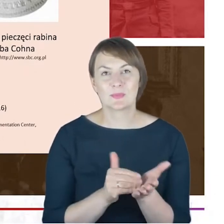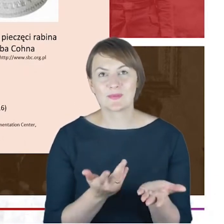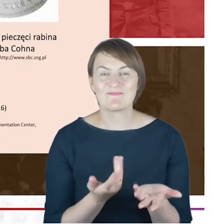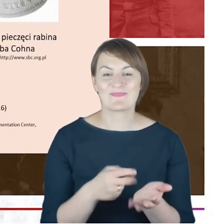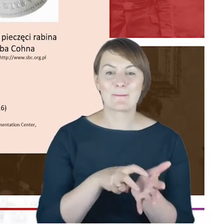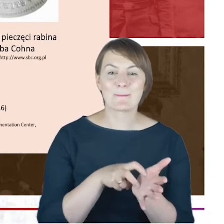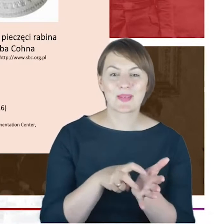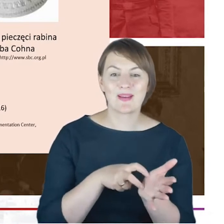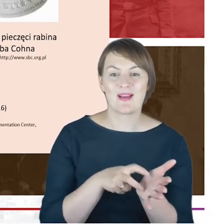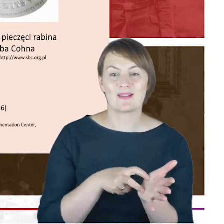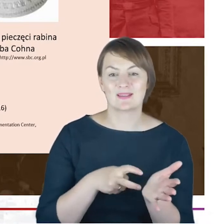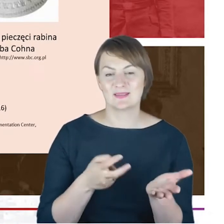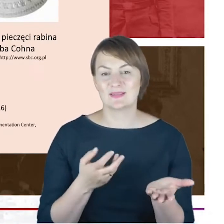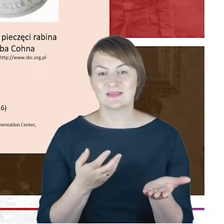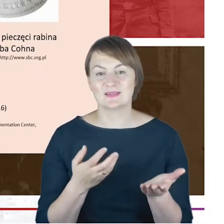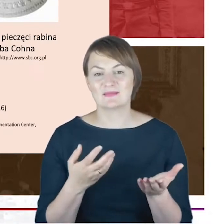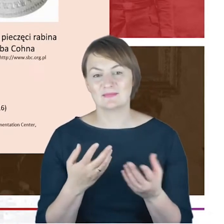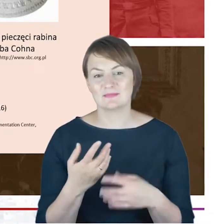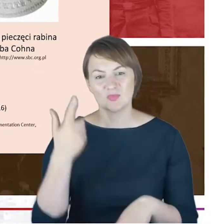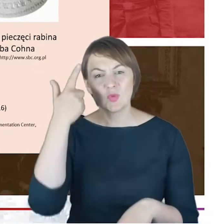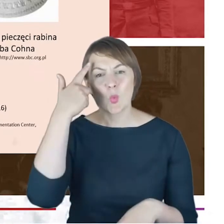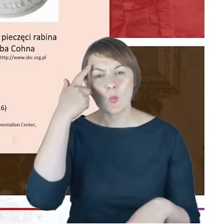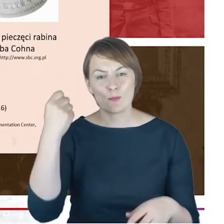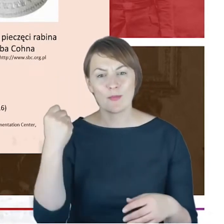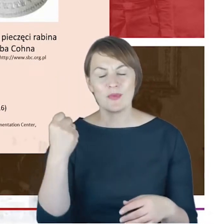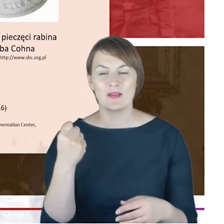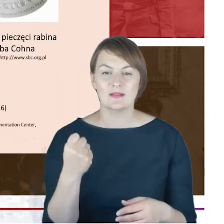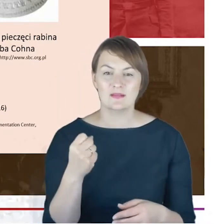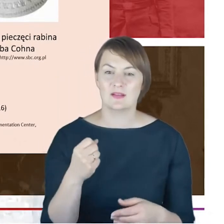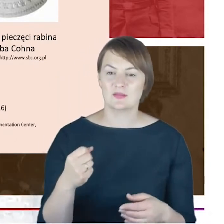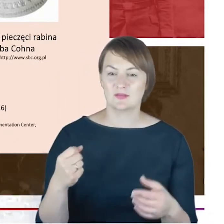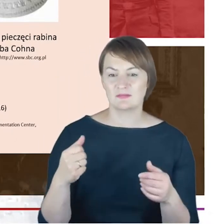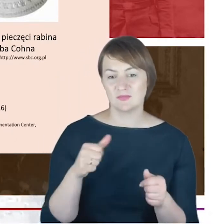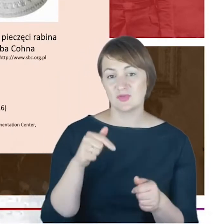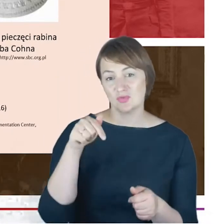ukazanie, upamiętnienie także obecności Żydów katowickich